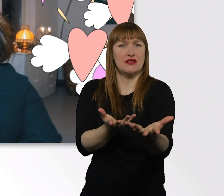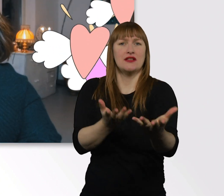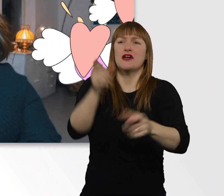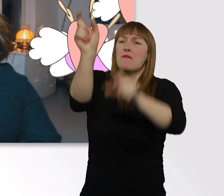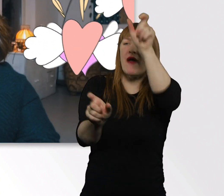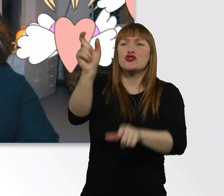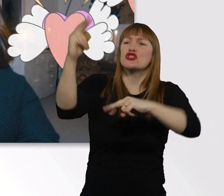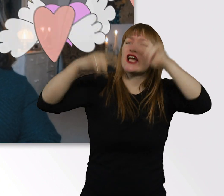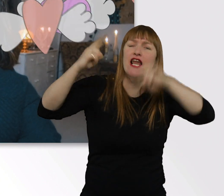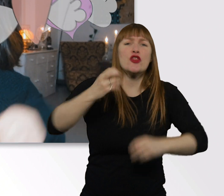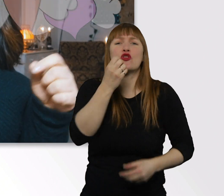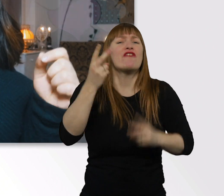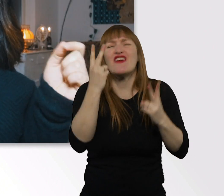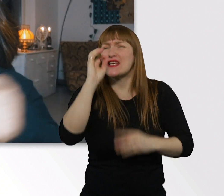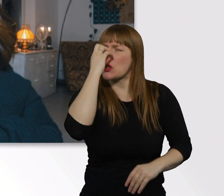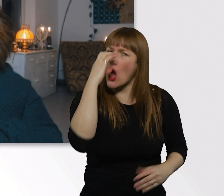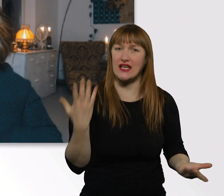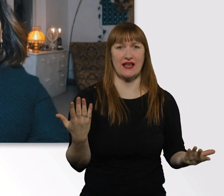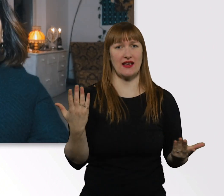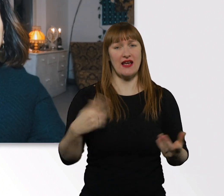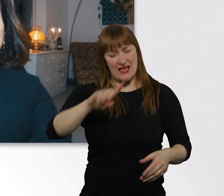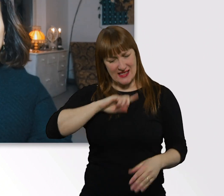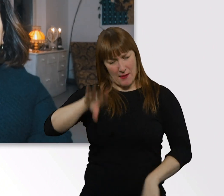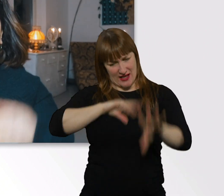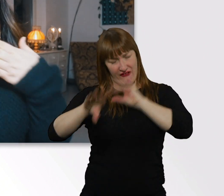Sammelt eure Erfahrungen alle selbst. Bis dahin.